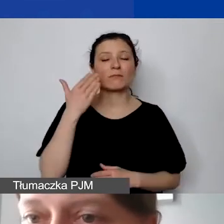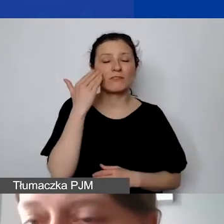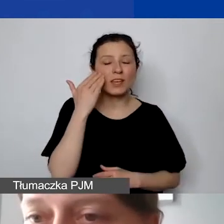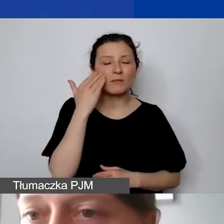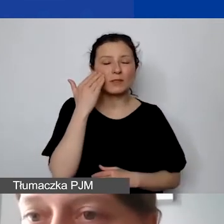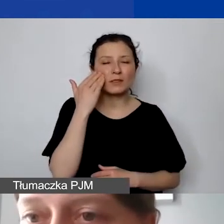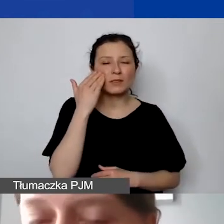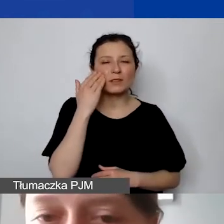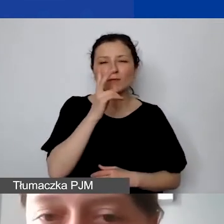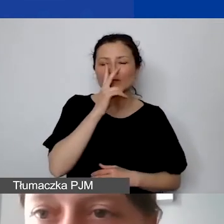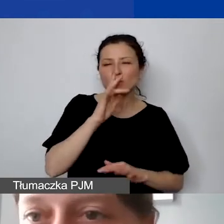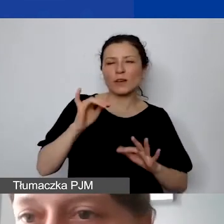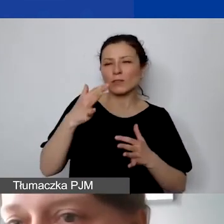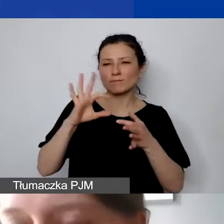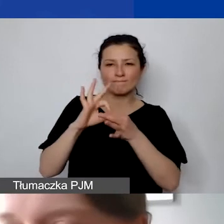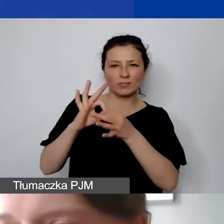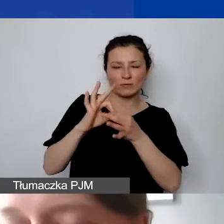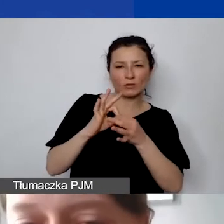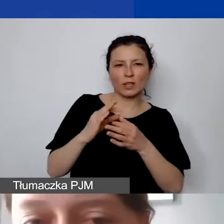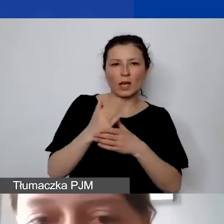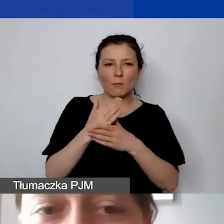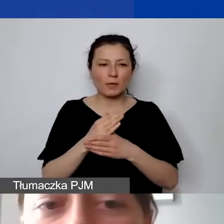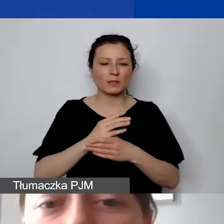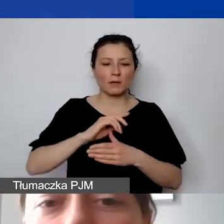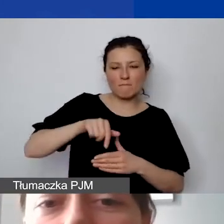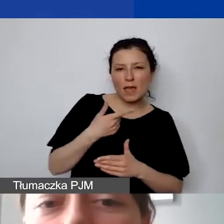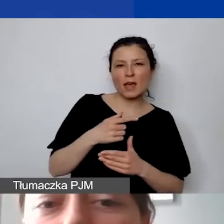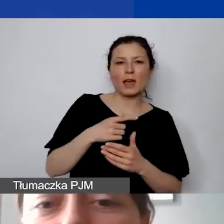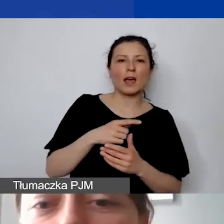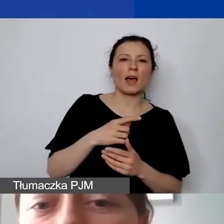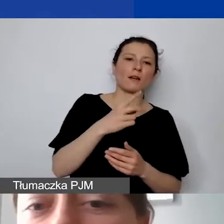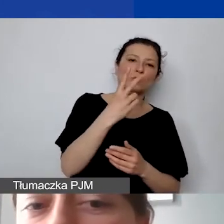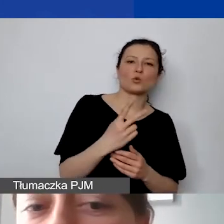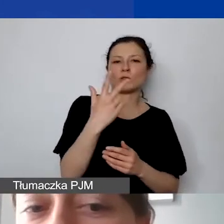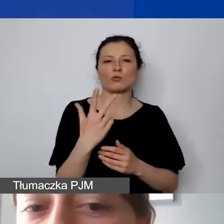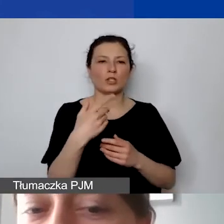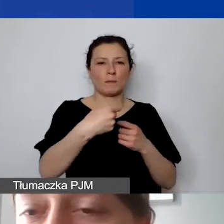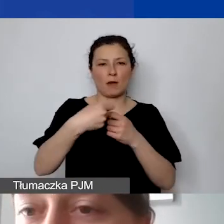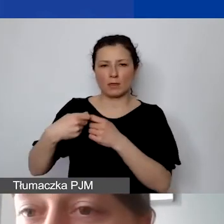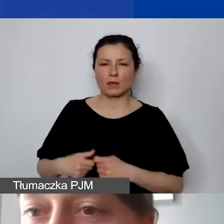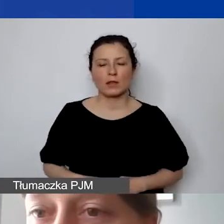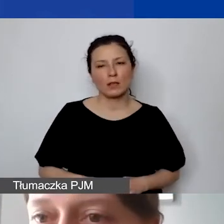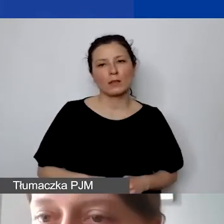jaka jest zależność między tymi dwoma, trzema podmiotami. Tylko współpraca dwustronna z Państw-Darczyńców,